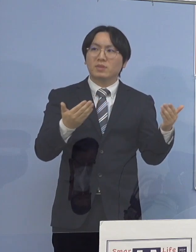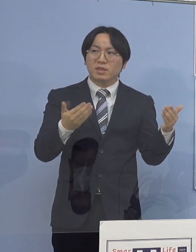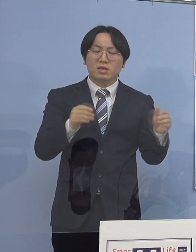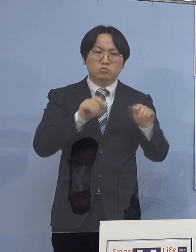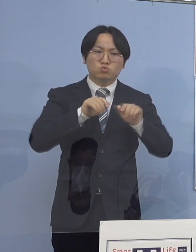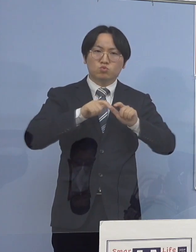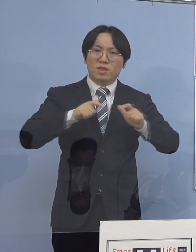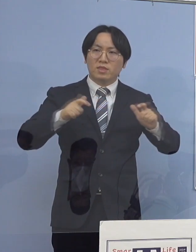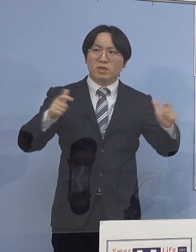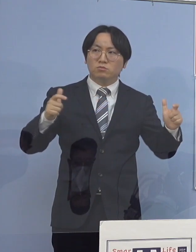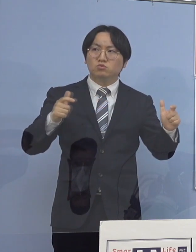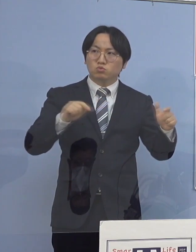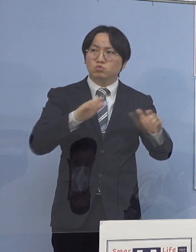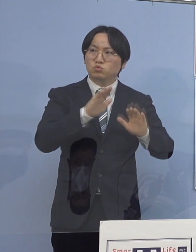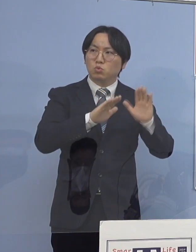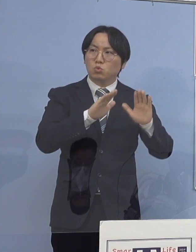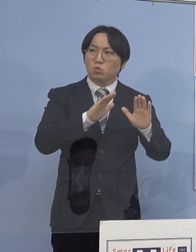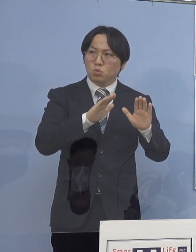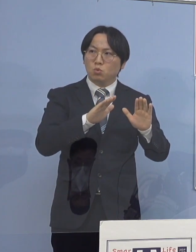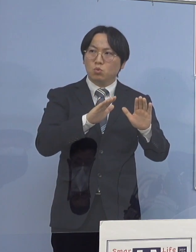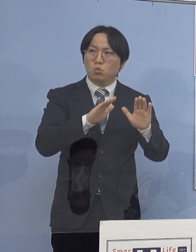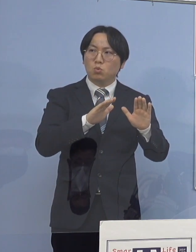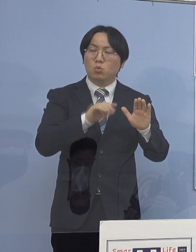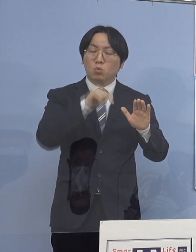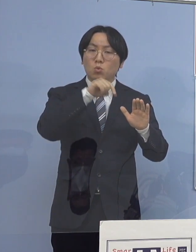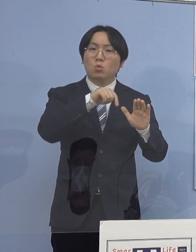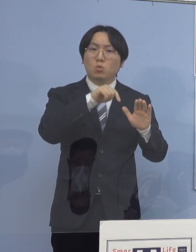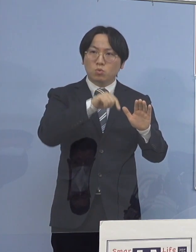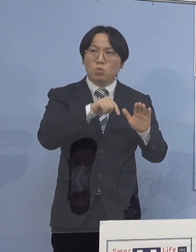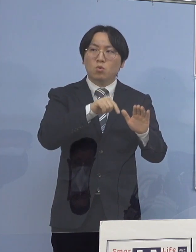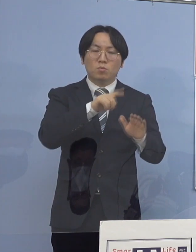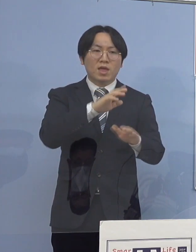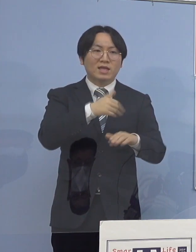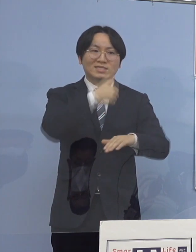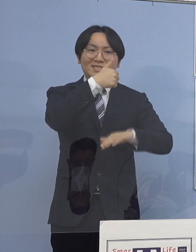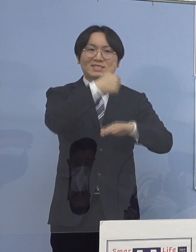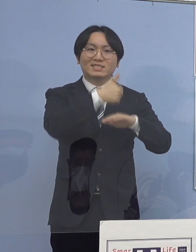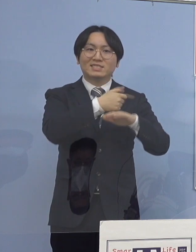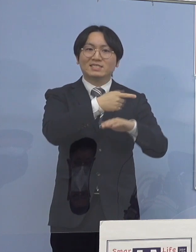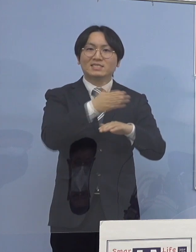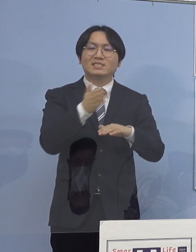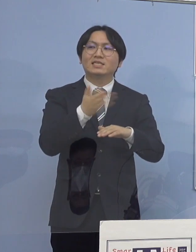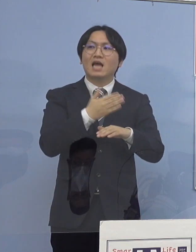それに対する知事の対策 こんなことを気を付けてほしいとか